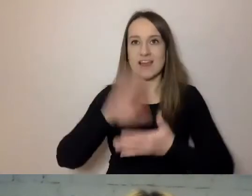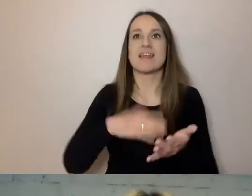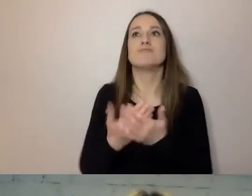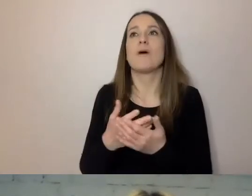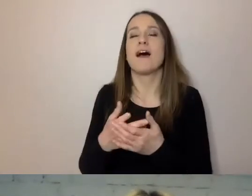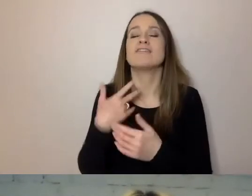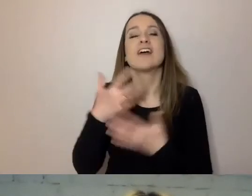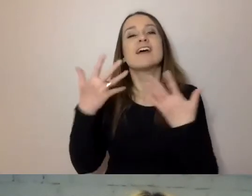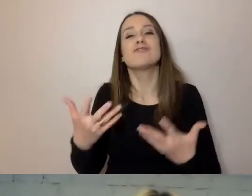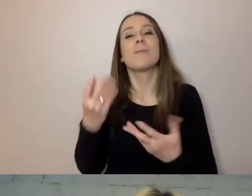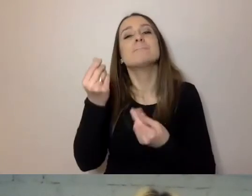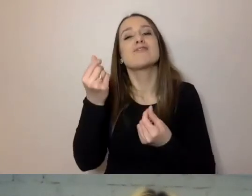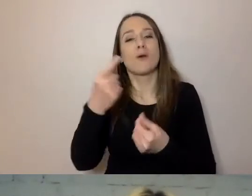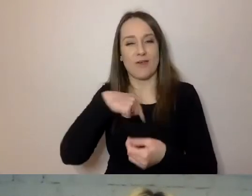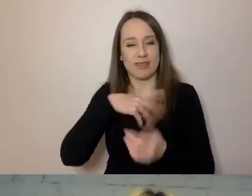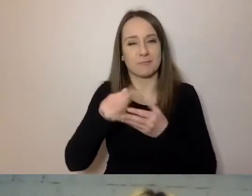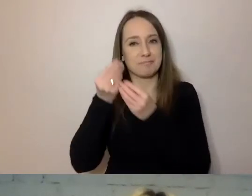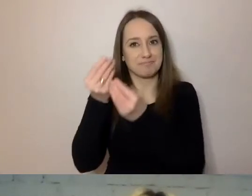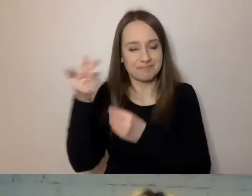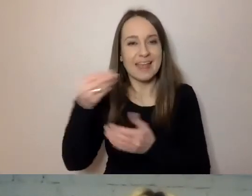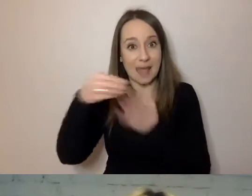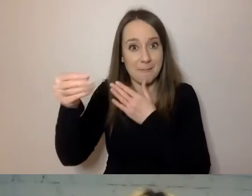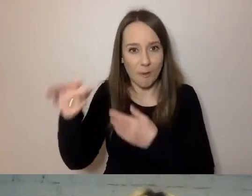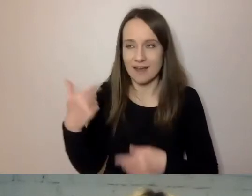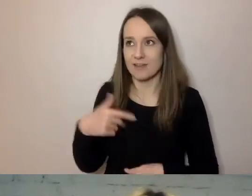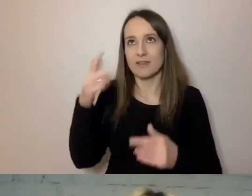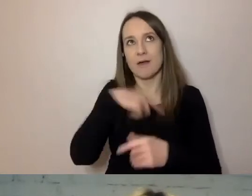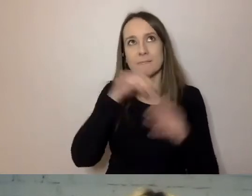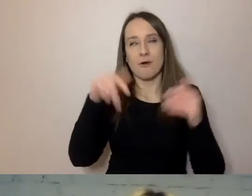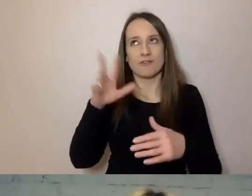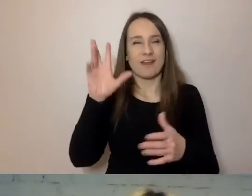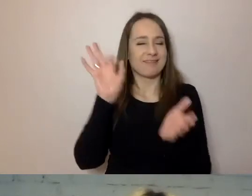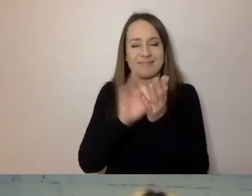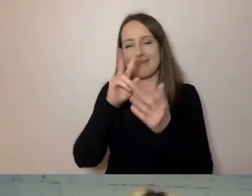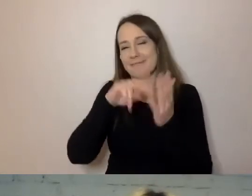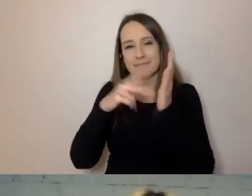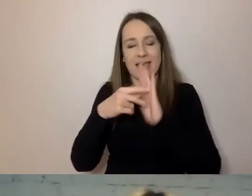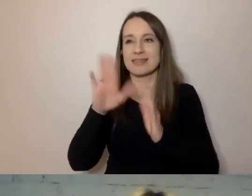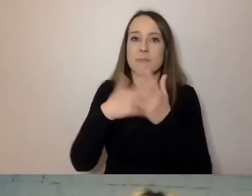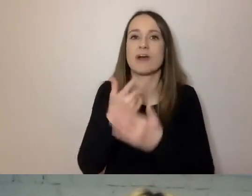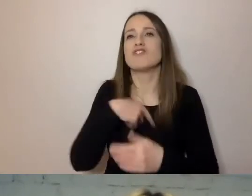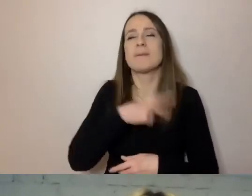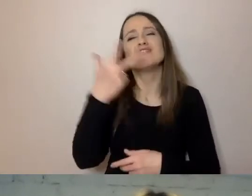to może to być coś, co może zburzyć nam plany. Wystarczy, że mieliśmy za 3 dni wyjechać na działkę, na wakacje.